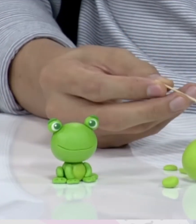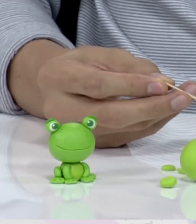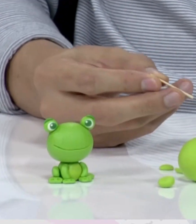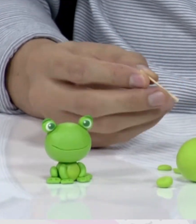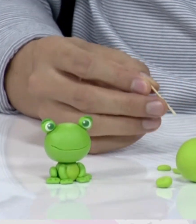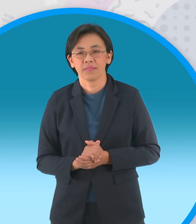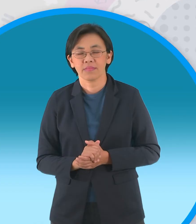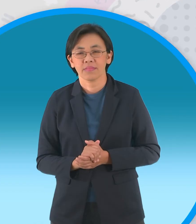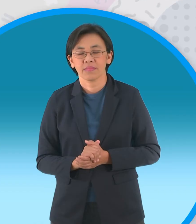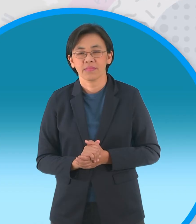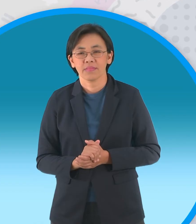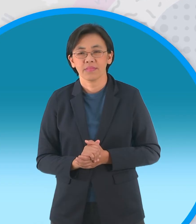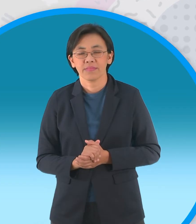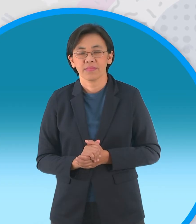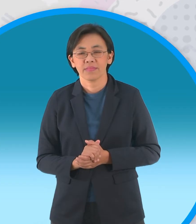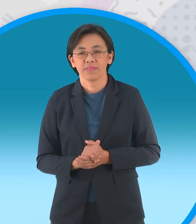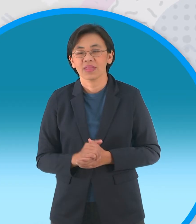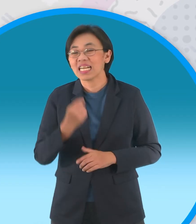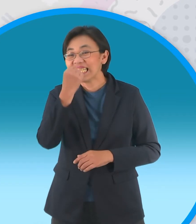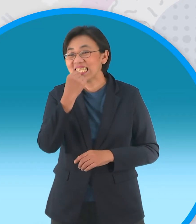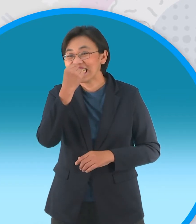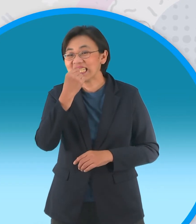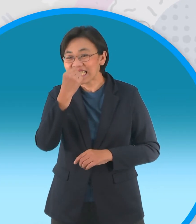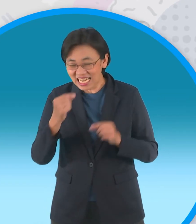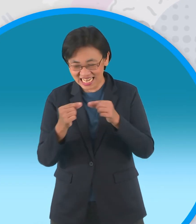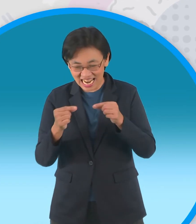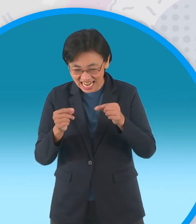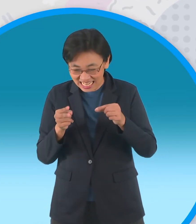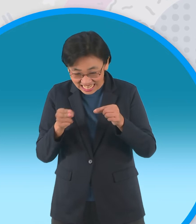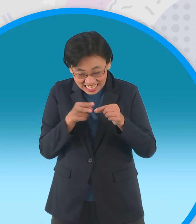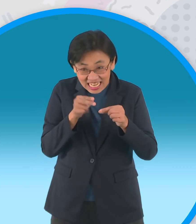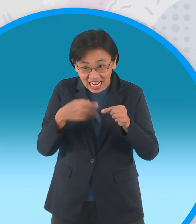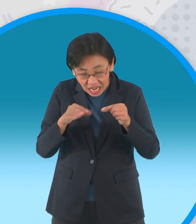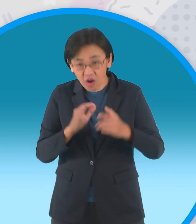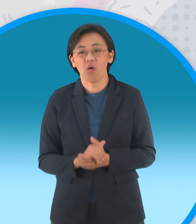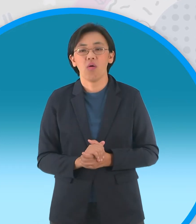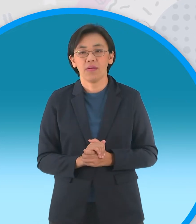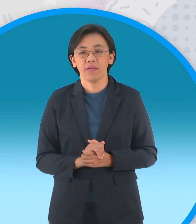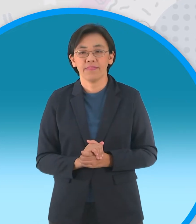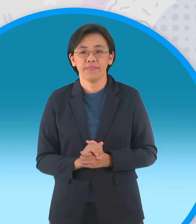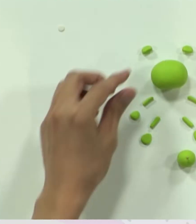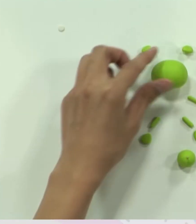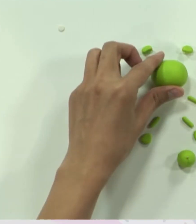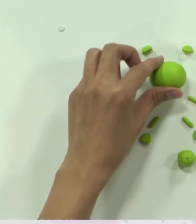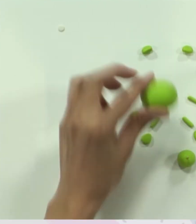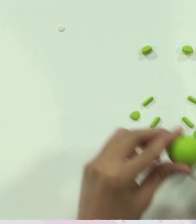จากนั้นก็ เสียบเข้าไปแบบนี้นะครับ